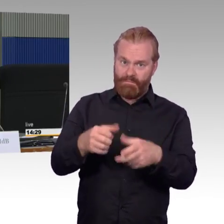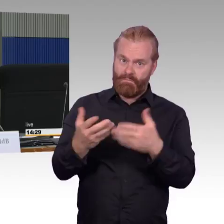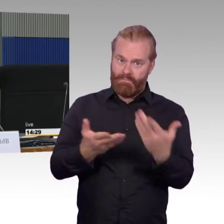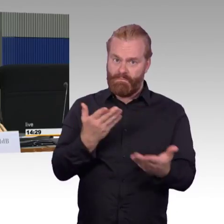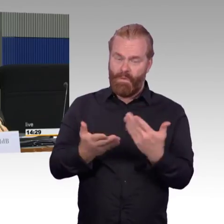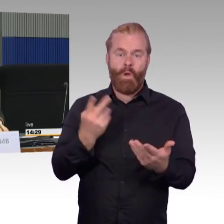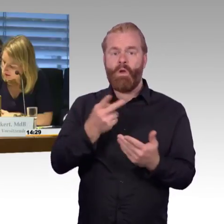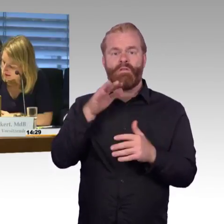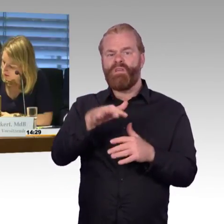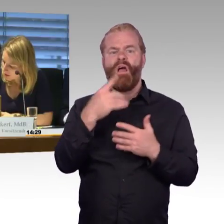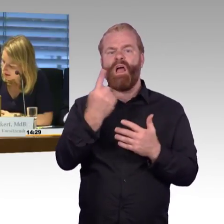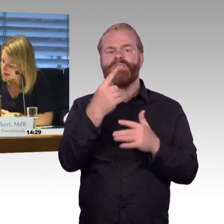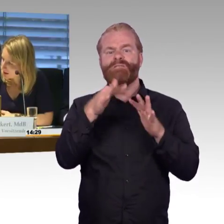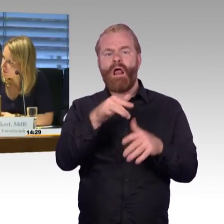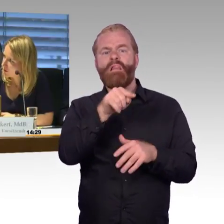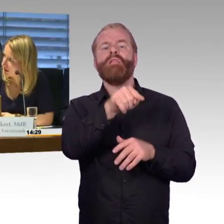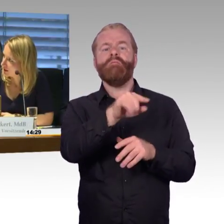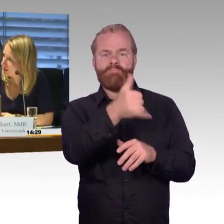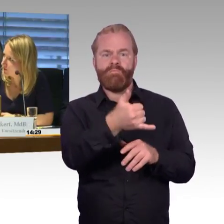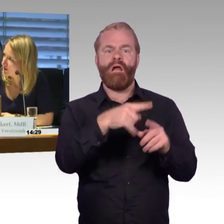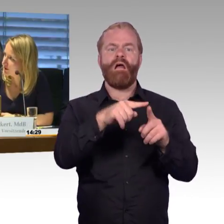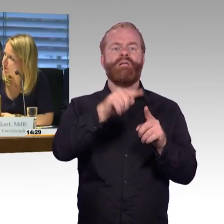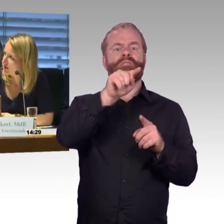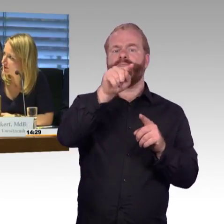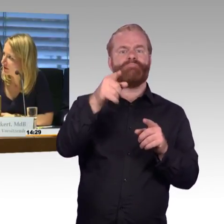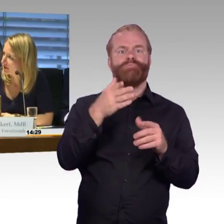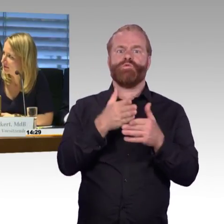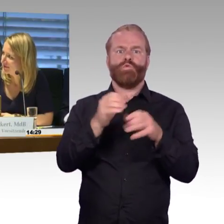(Rednerwechsel) Vielen Dank, und der Kollege Burkert hat das Wort, das Geburtstagskind.